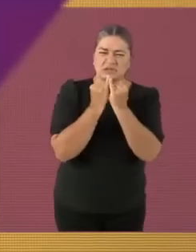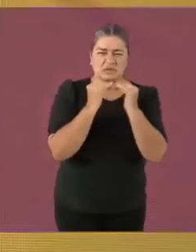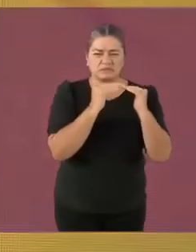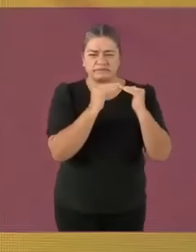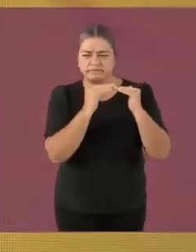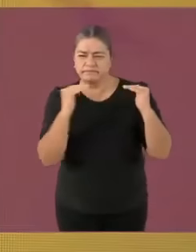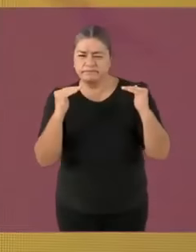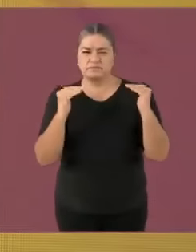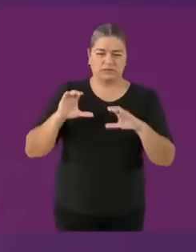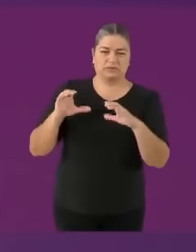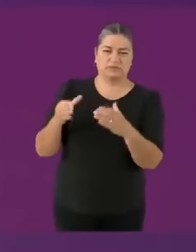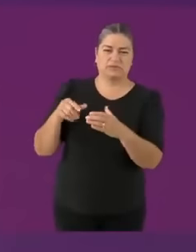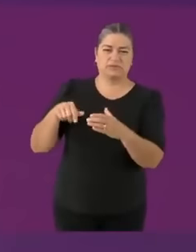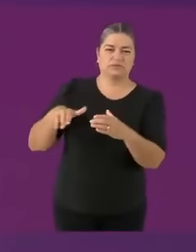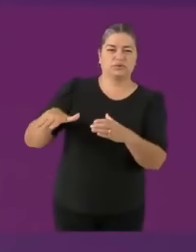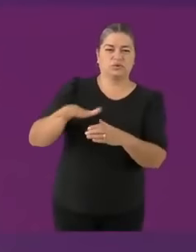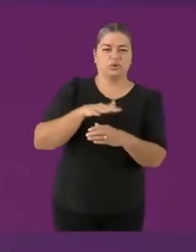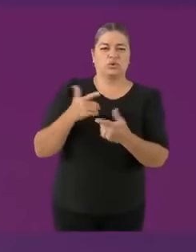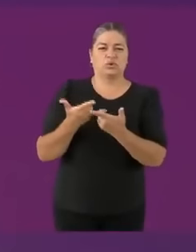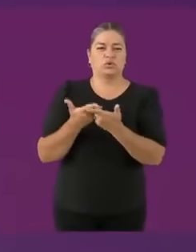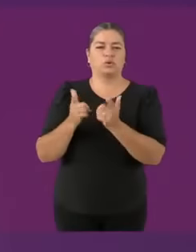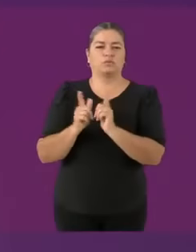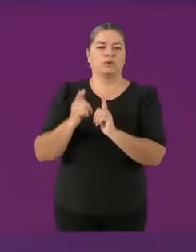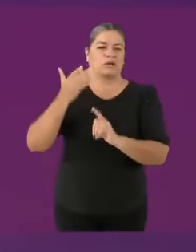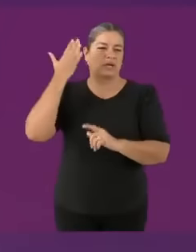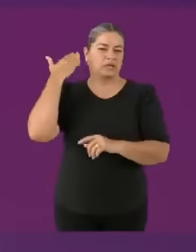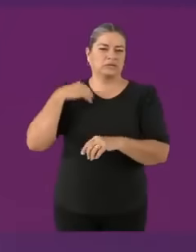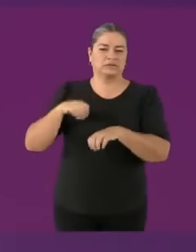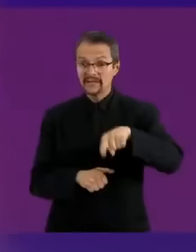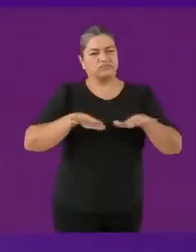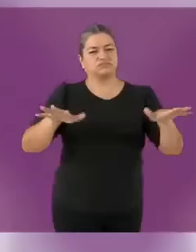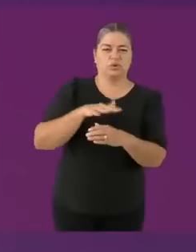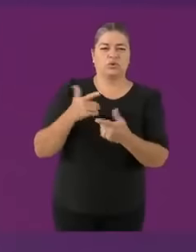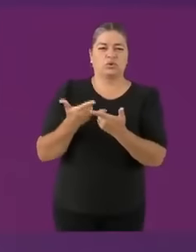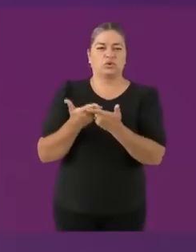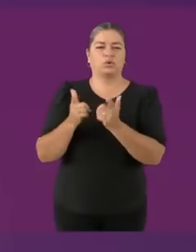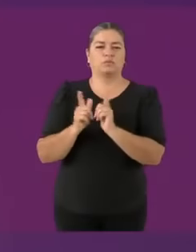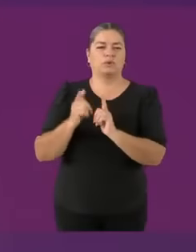Muy buena pregunta *(El mío es Taehyung) También quiero poner en contexto antes de que me la metan sin pretexto....